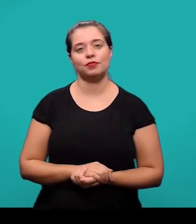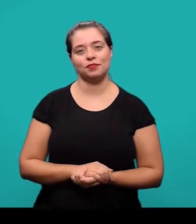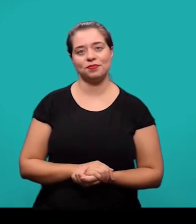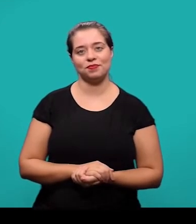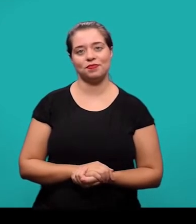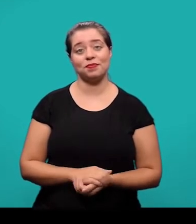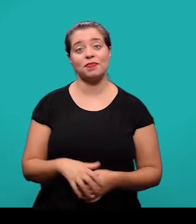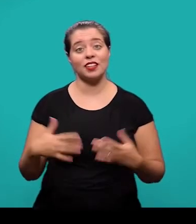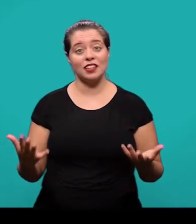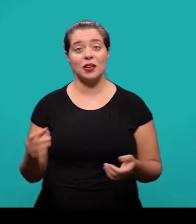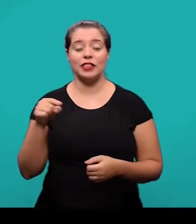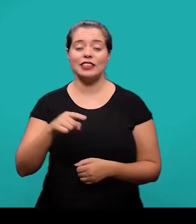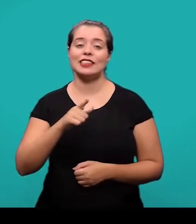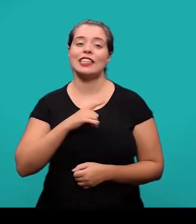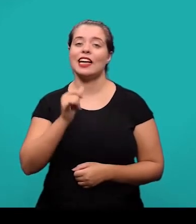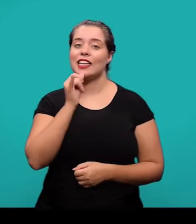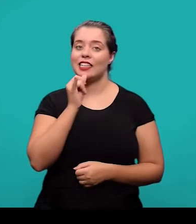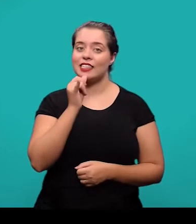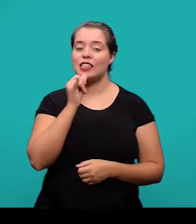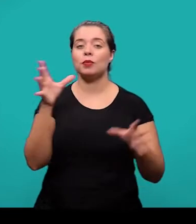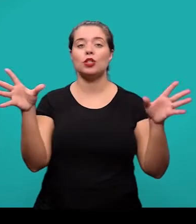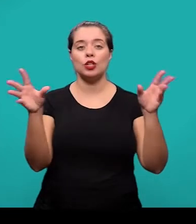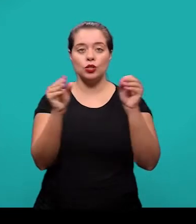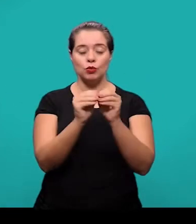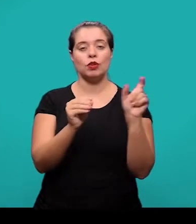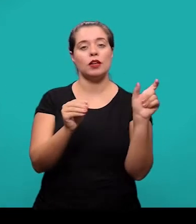Aqui então temos um exemplo do resumo e palavras-chave no idioma do documento